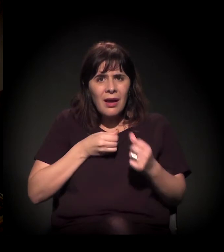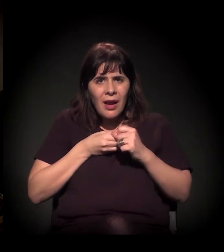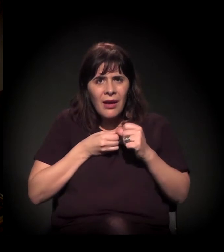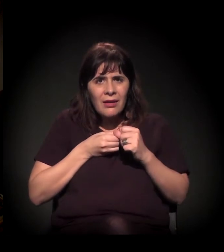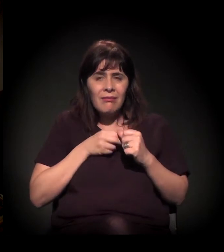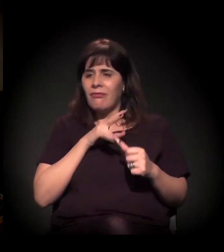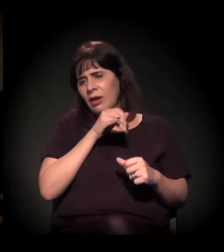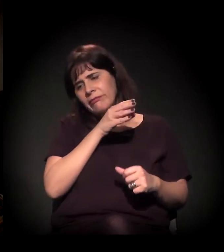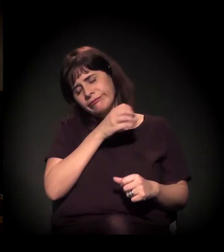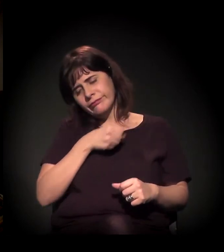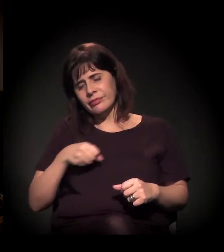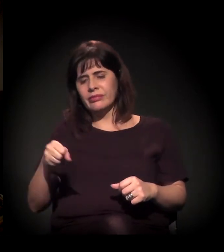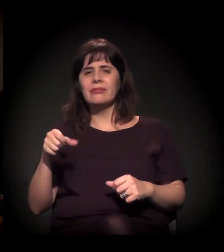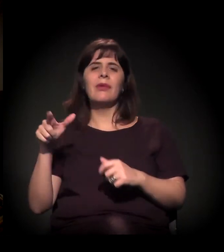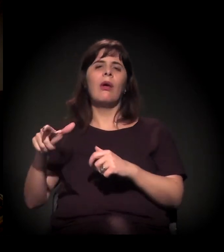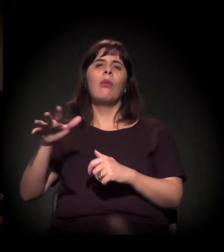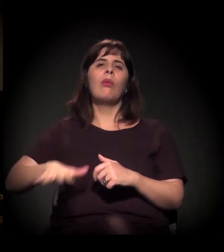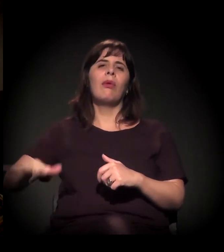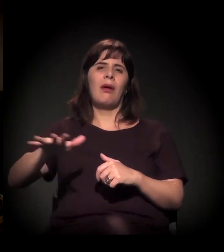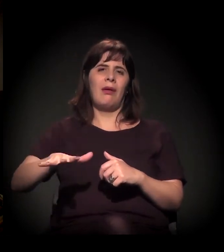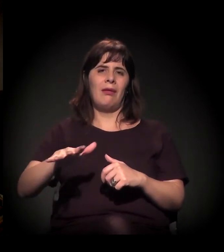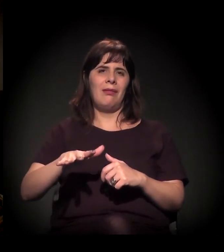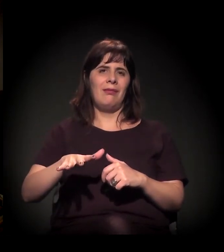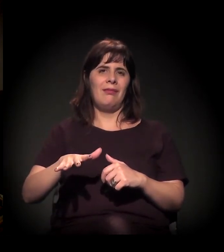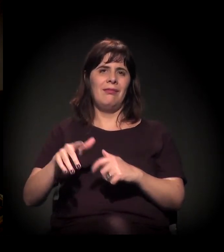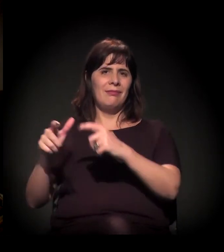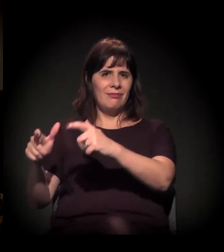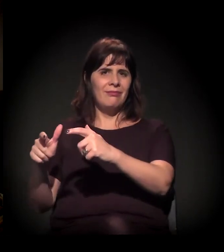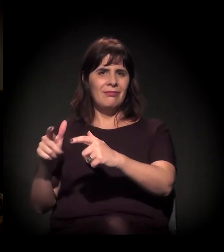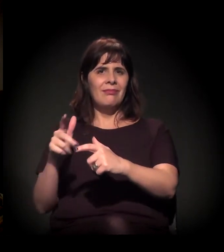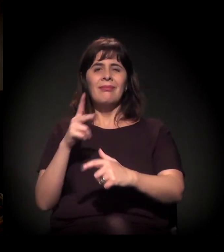Então é o invisível do invisível.